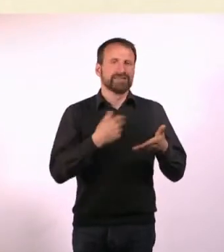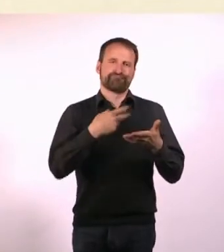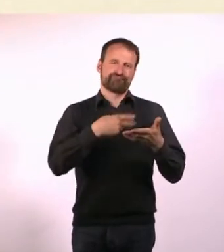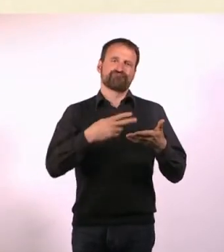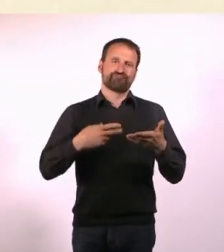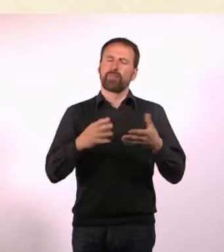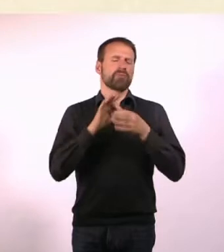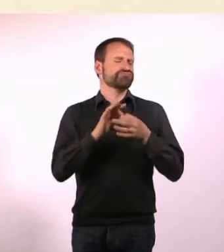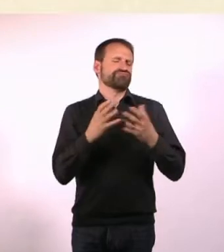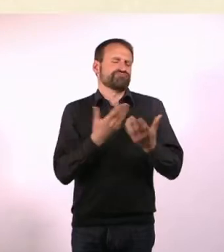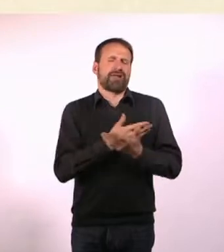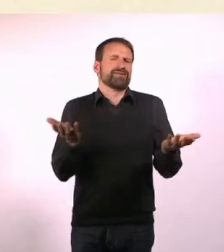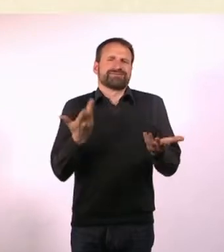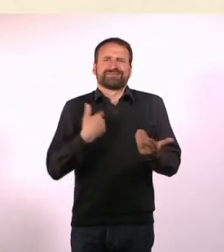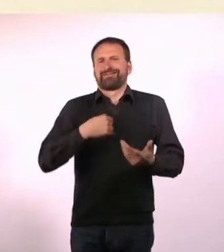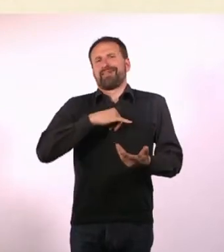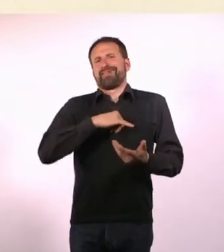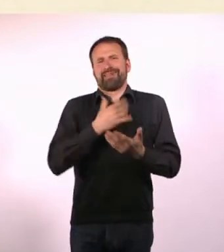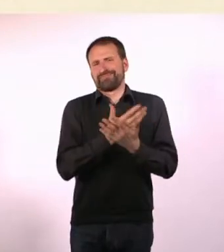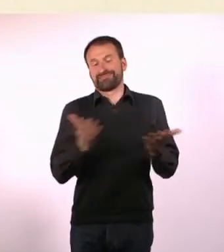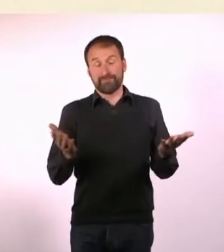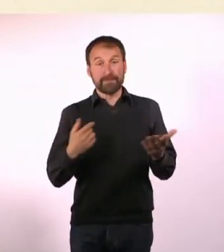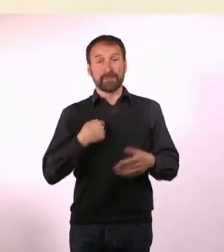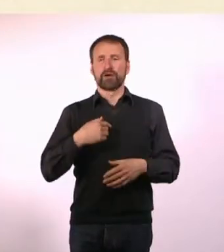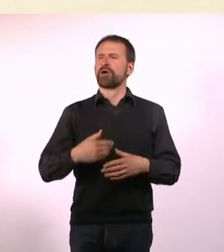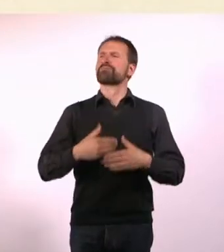Und stand so morgens unter der Dusche und dachte mir, ich würde gerne ...